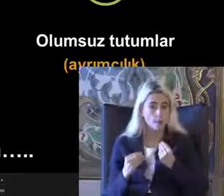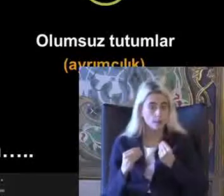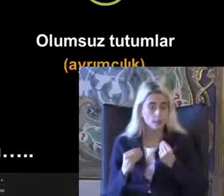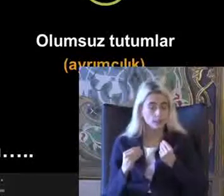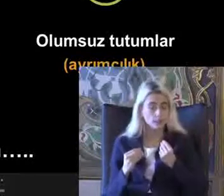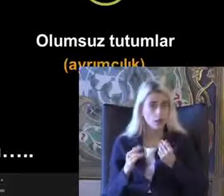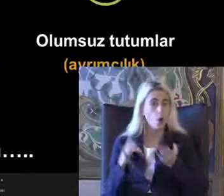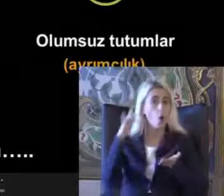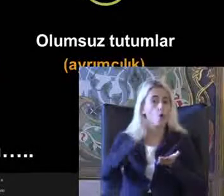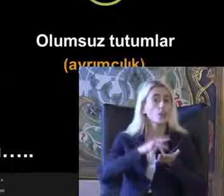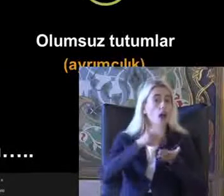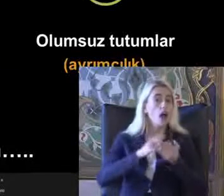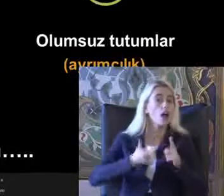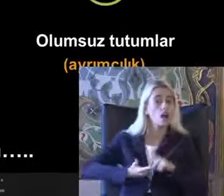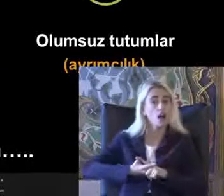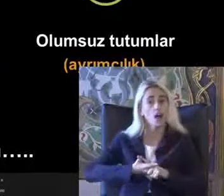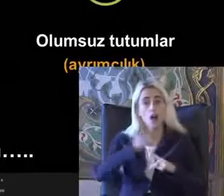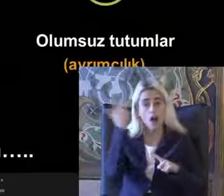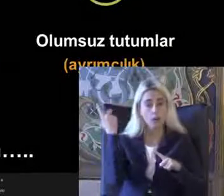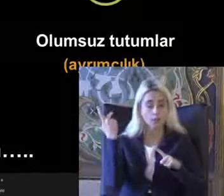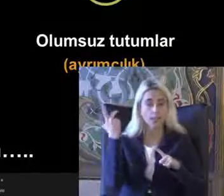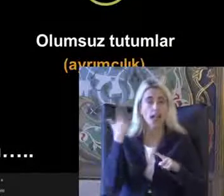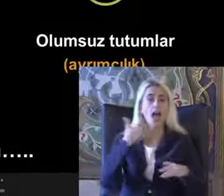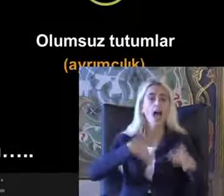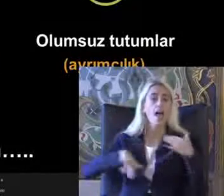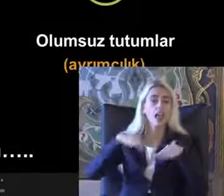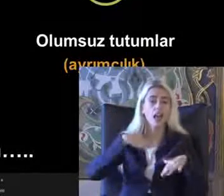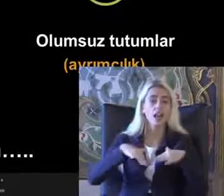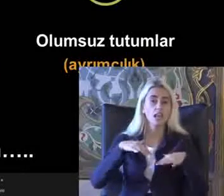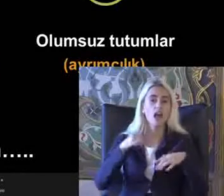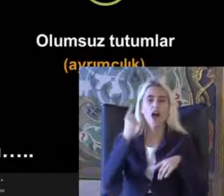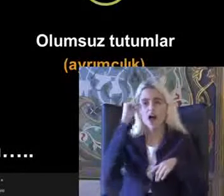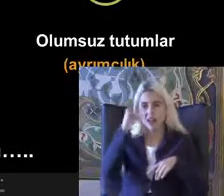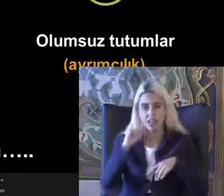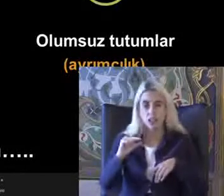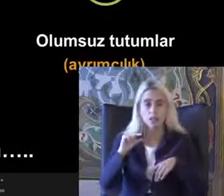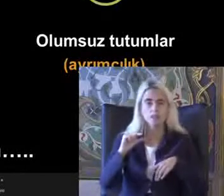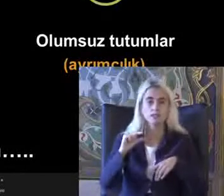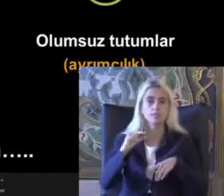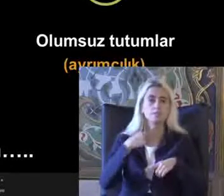Ortadan kaldırılmasıyla Engelliliğin azaltılabileceğini Bize gösteriyor